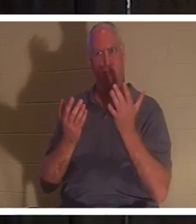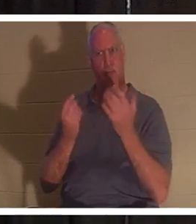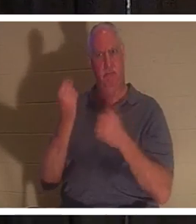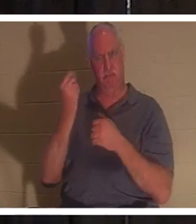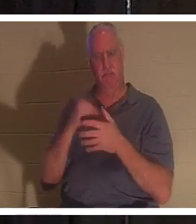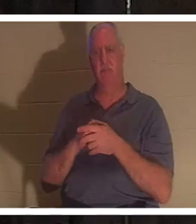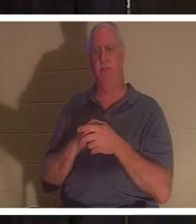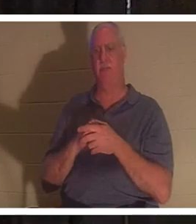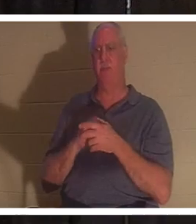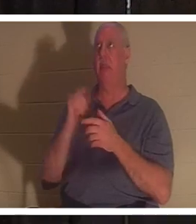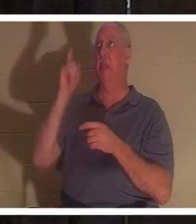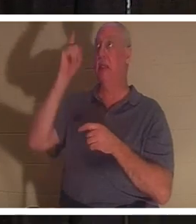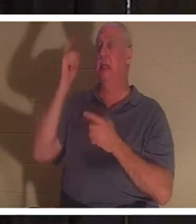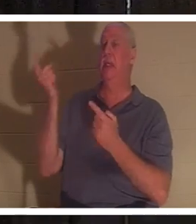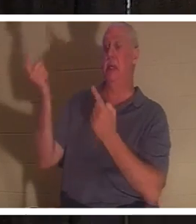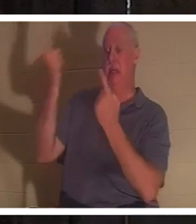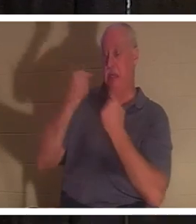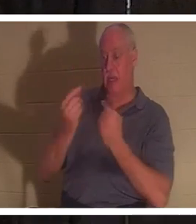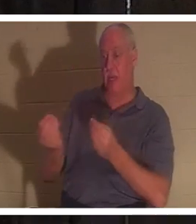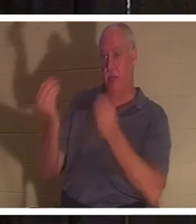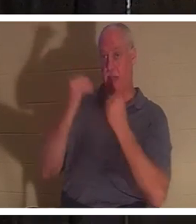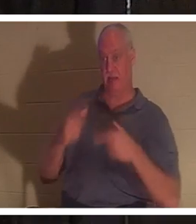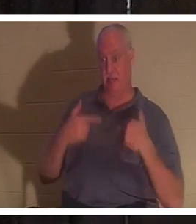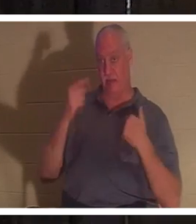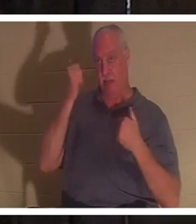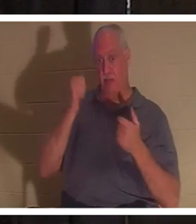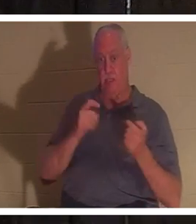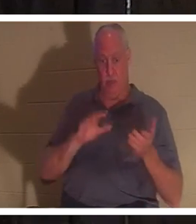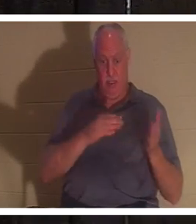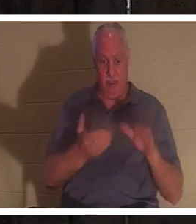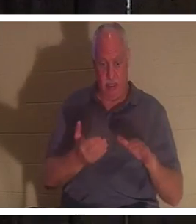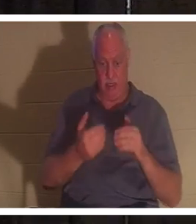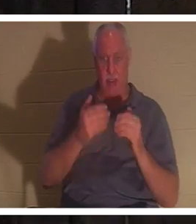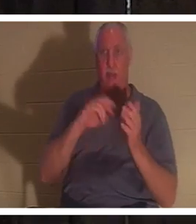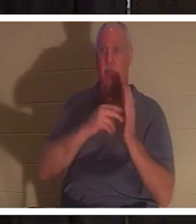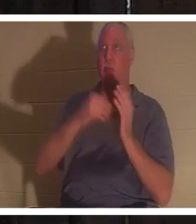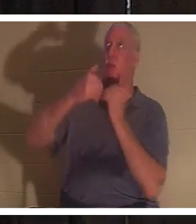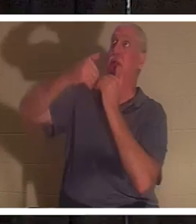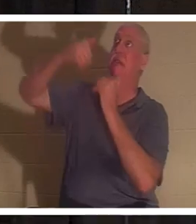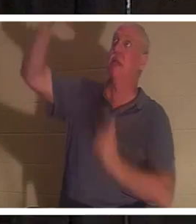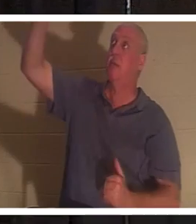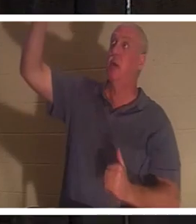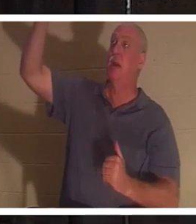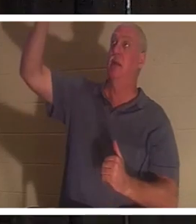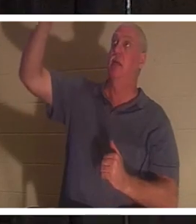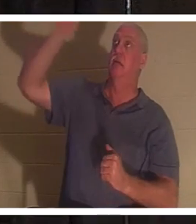来给我们生命，因为我们已经死了。因为我们与生命的作者分离了。神是